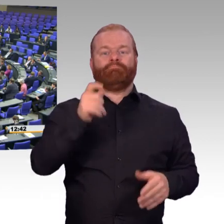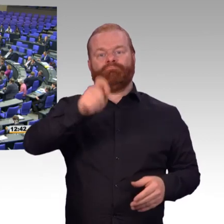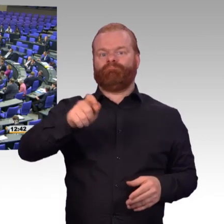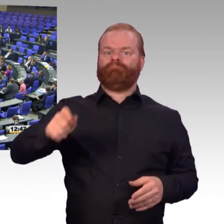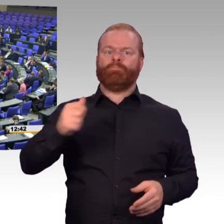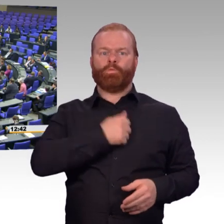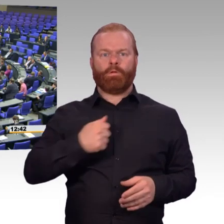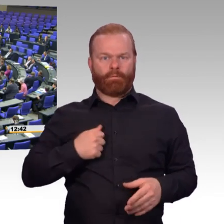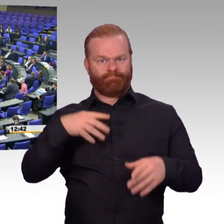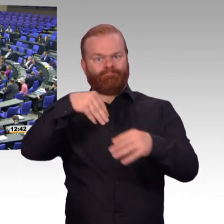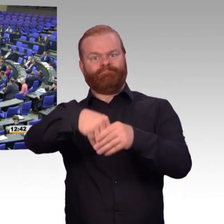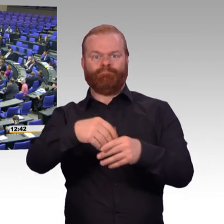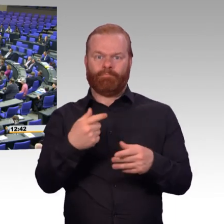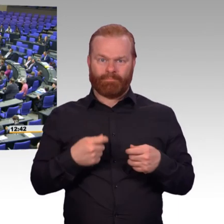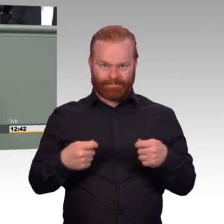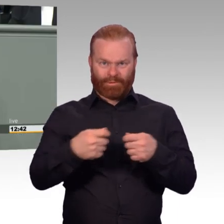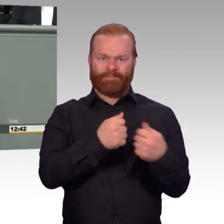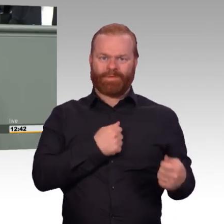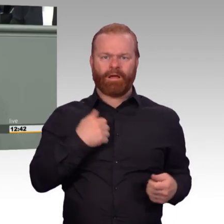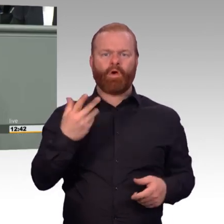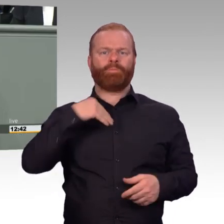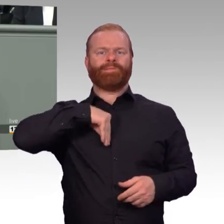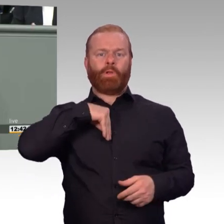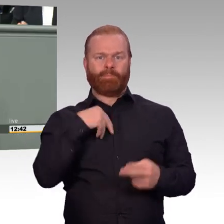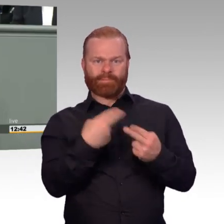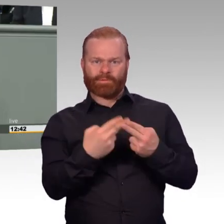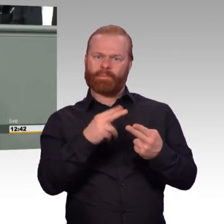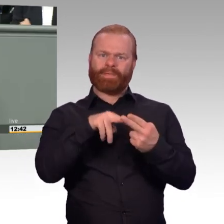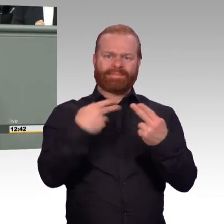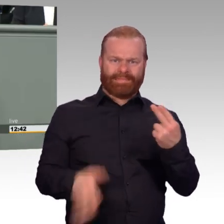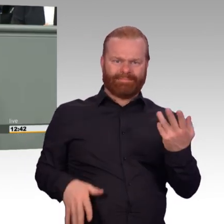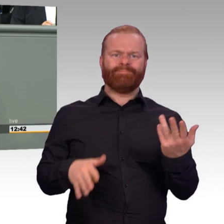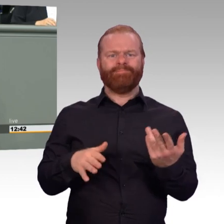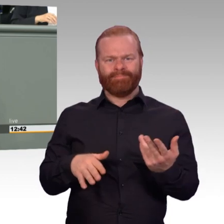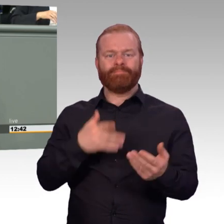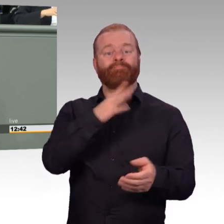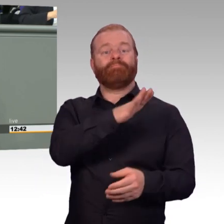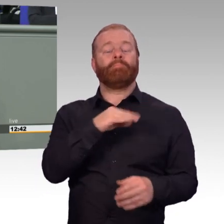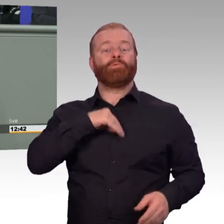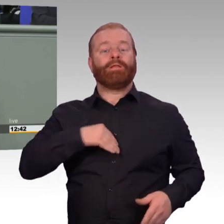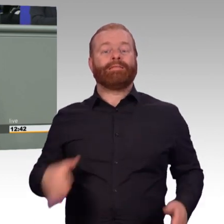Der Erkenntnisgewinn, ob jemand politisch für den Dienst in der Bundeswehr geeignet ist, muss im Bewerbungsverfahren geklärt werden